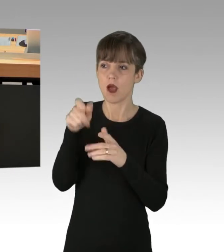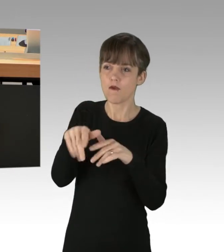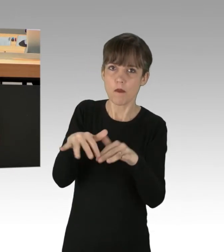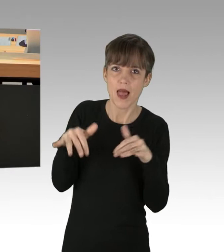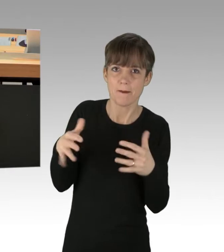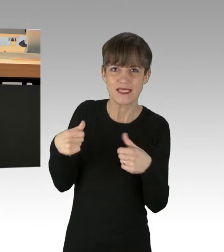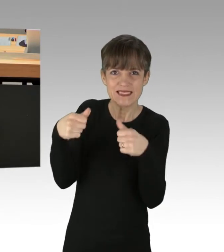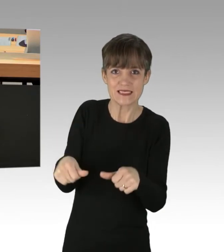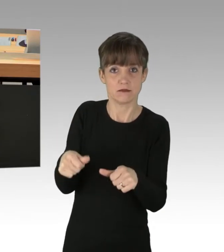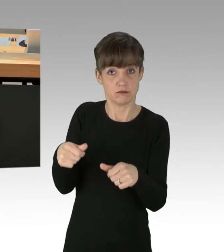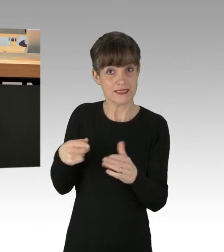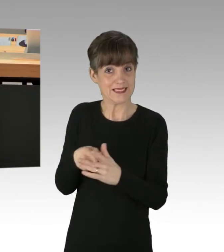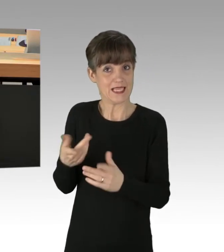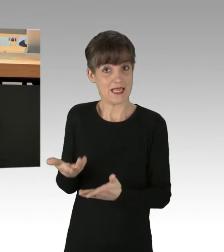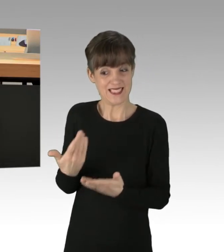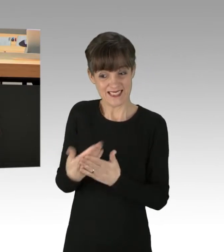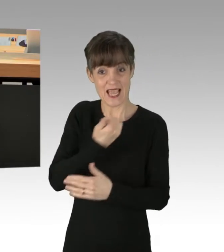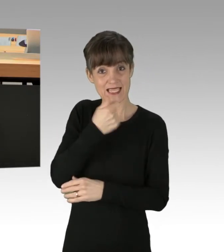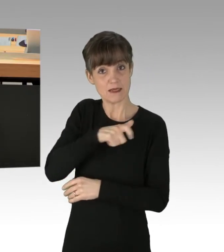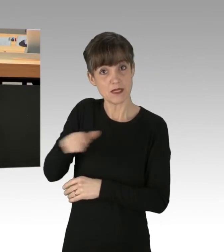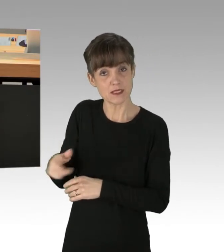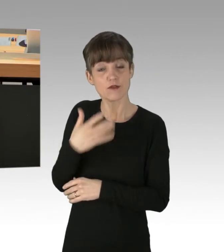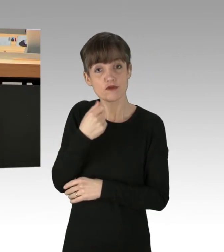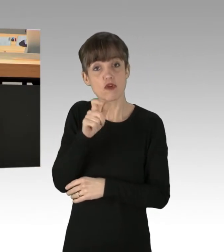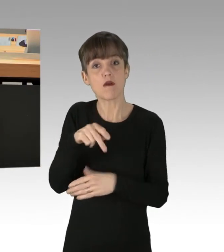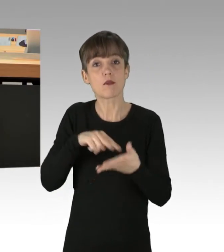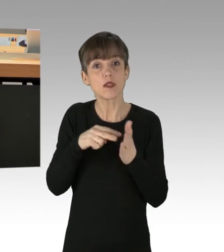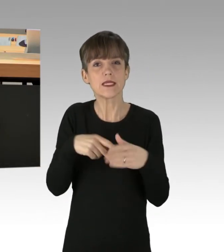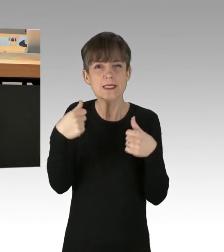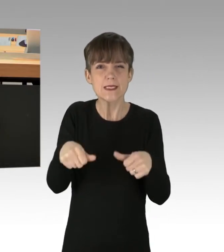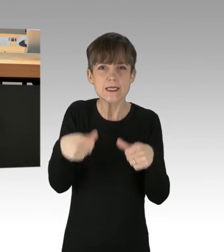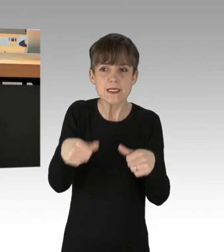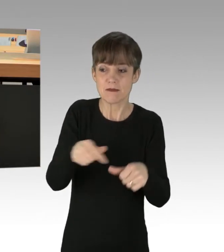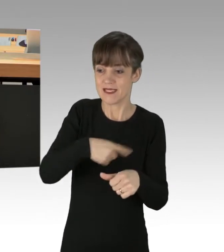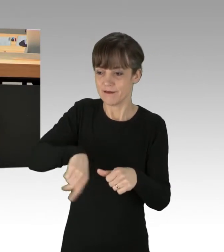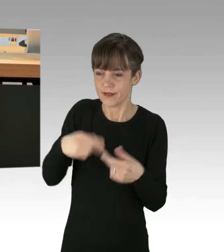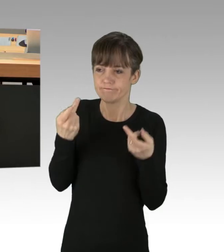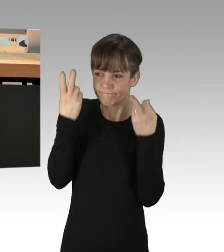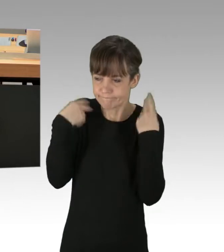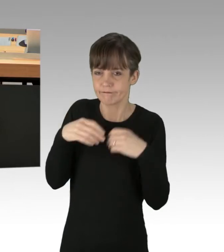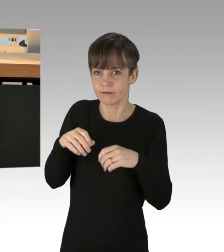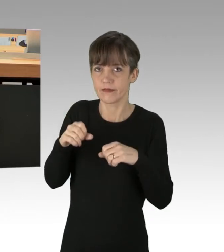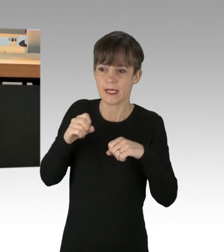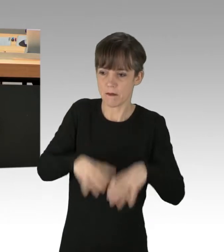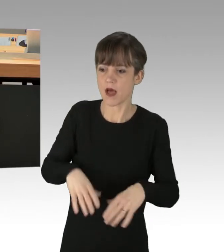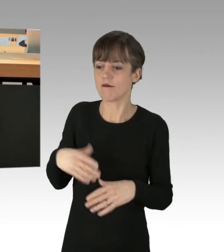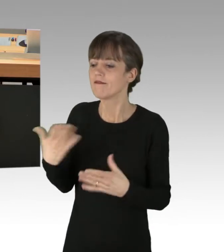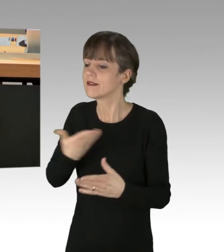Diese Leute wollen uns so lange erpressen, bis wir ihren Forderungen nachgeben und das dürfen wir nicht zulassen.